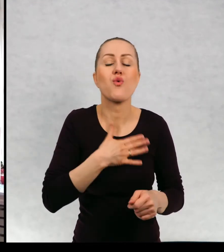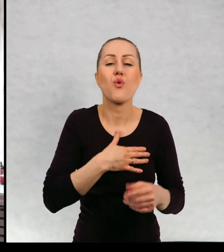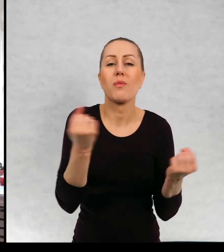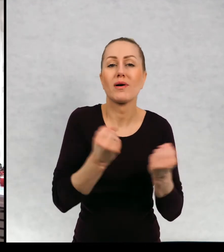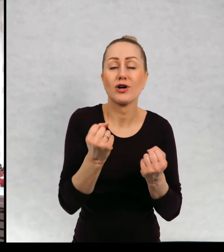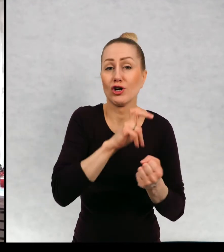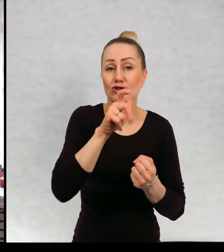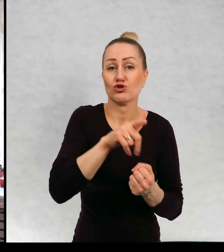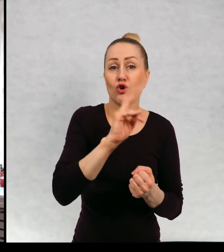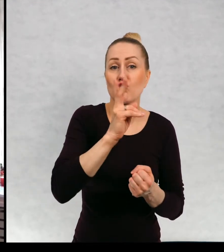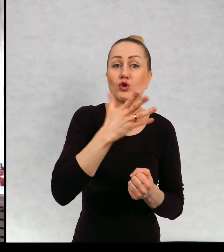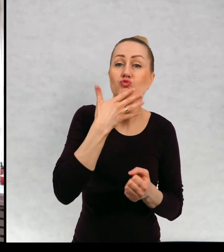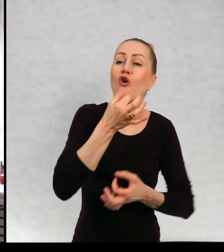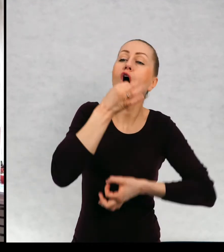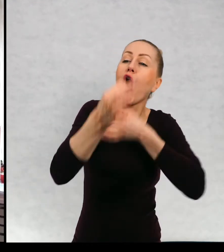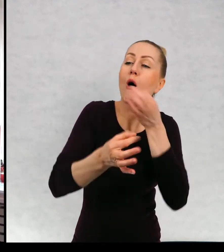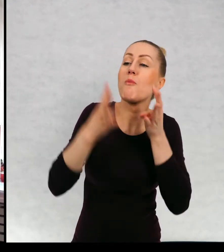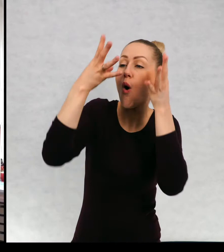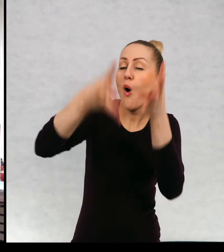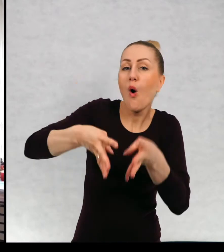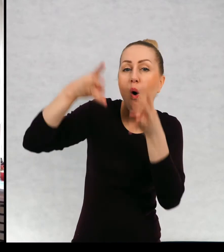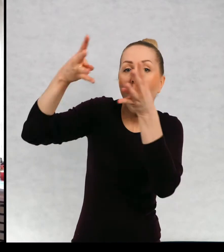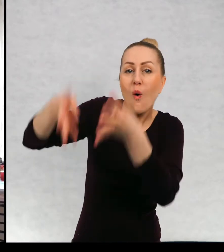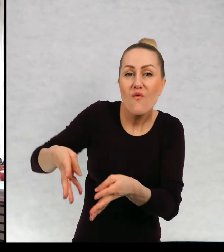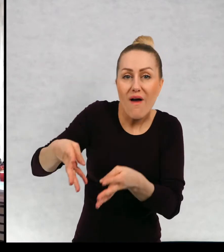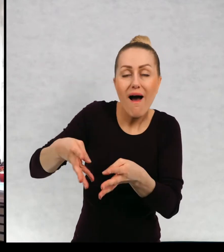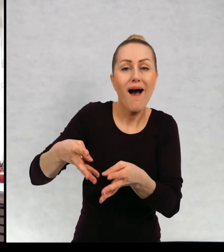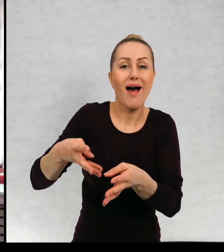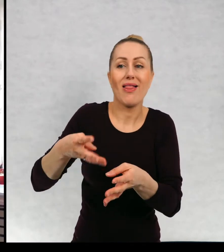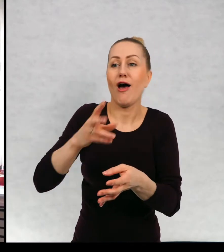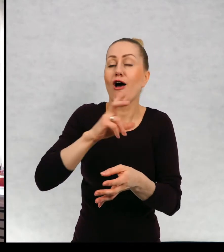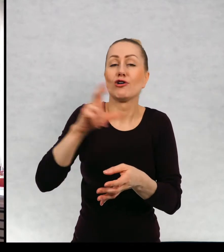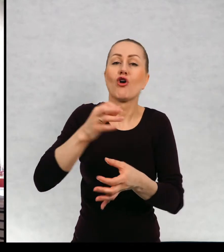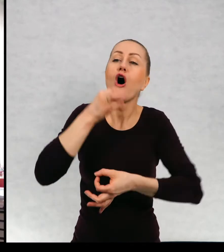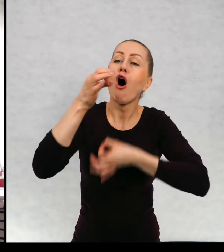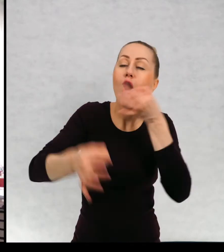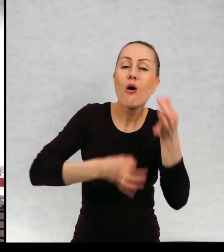Czy to jest narrator trzecioosobowy, czyli opisuje o świecie,